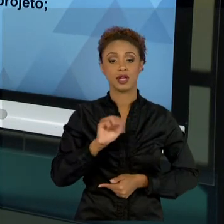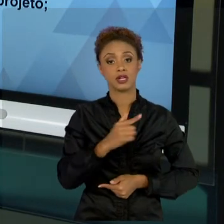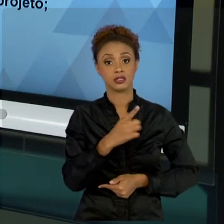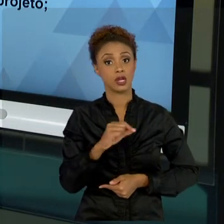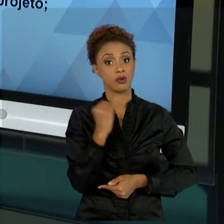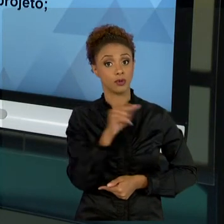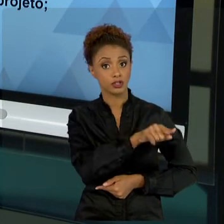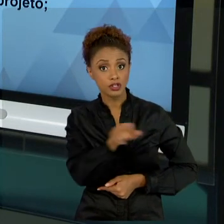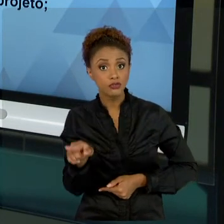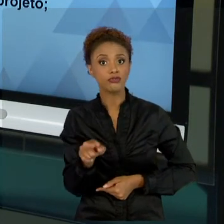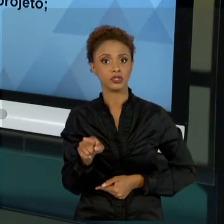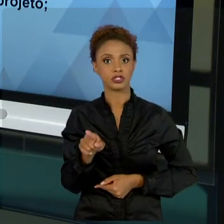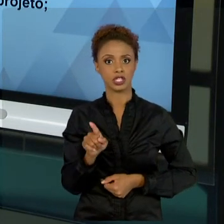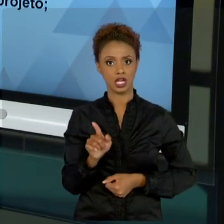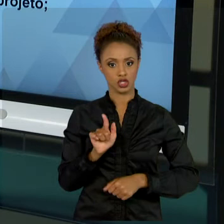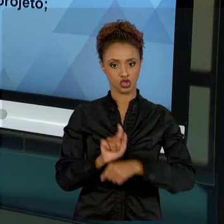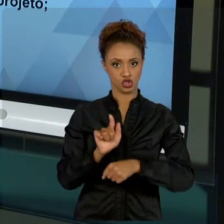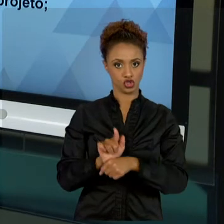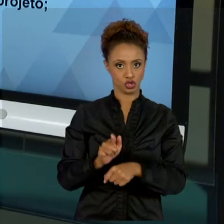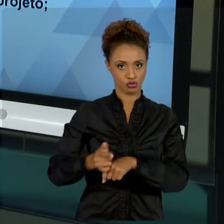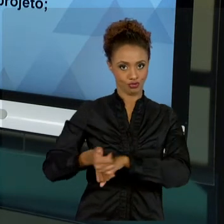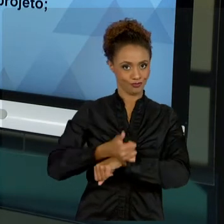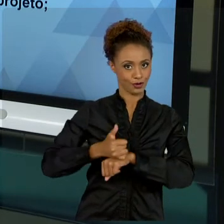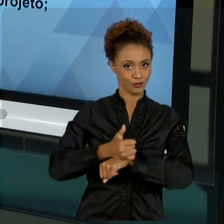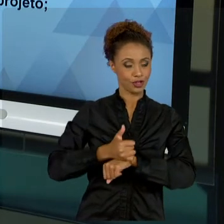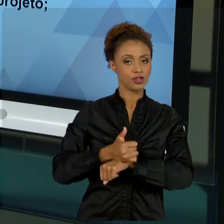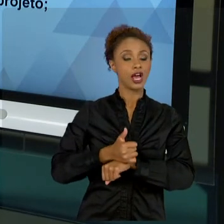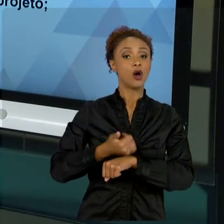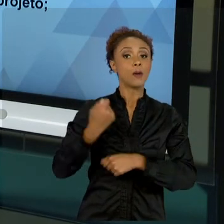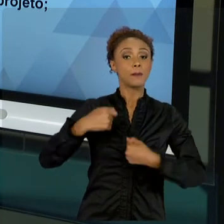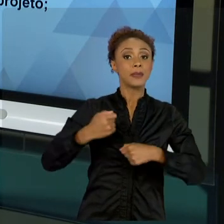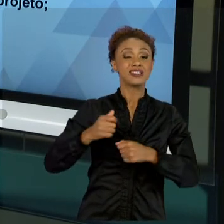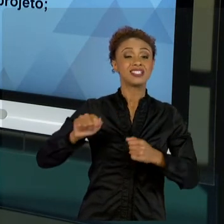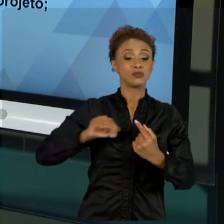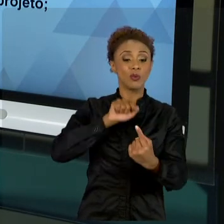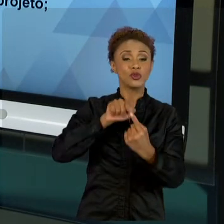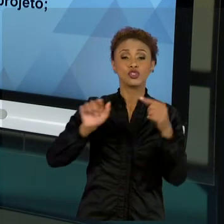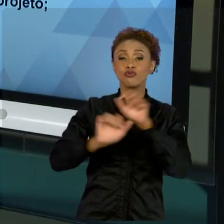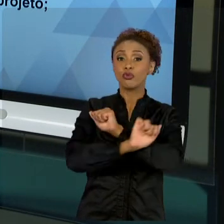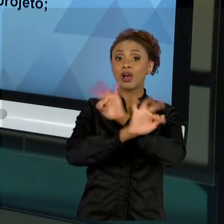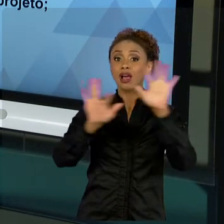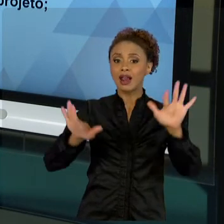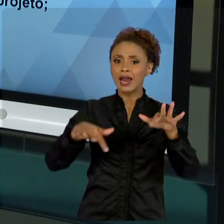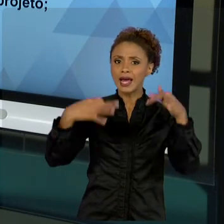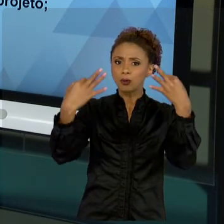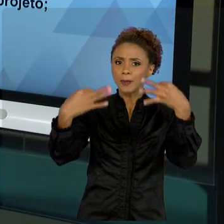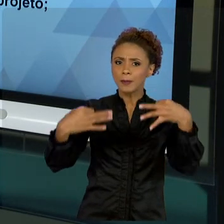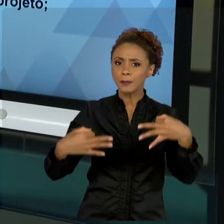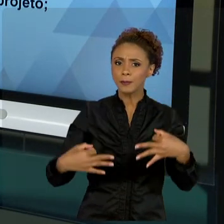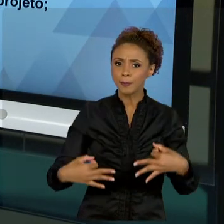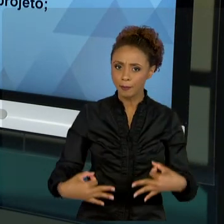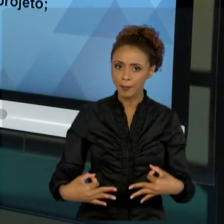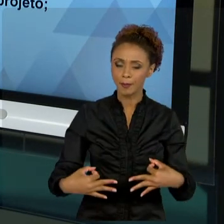OS OBJETIVOS E COMO VOCÊ IDENTIFICA QUE VAI ALCANÇAR ESSES OBJETIVOS. QUAIS PROCESSOS? COM